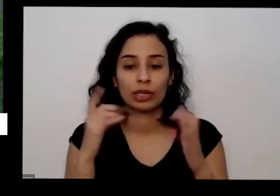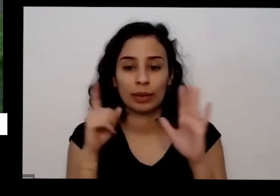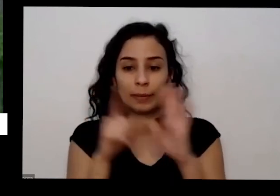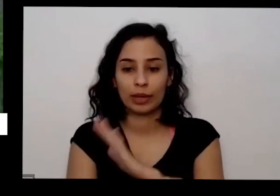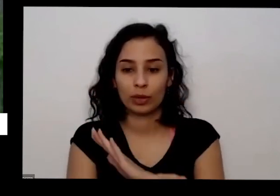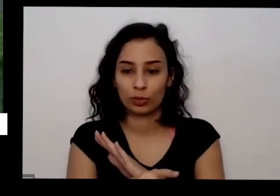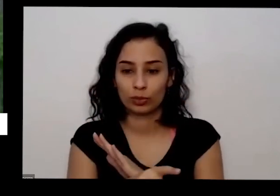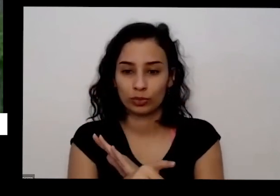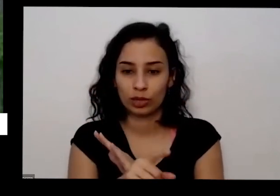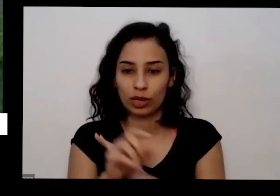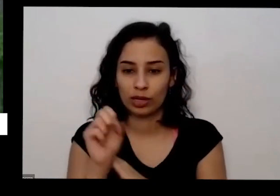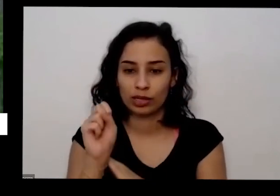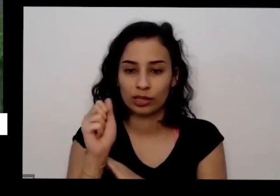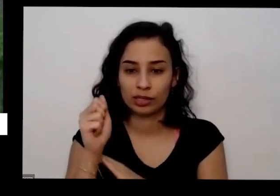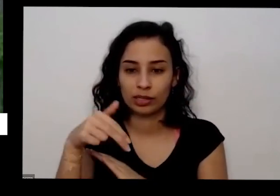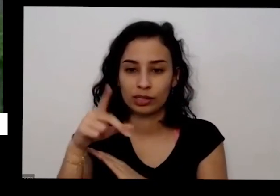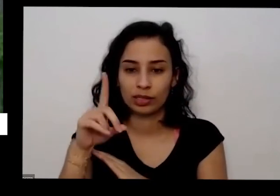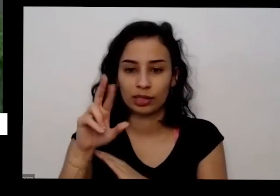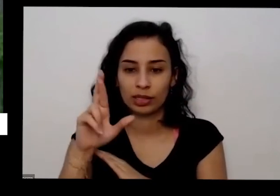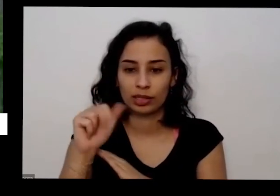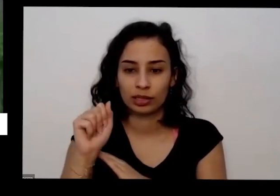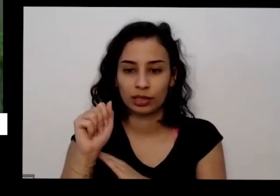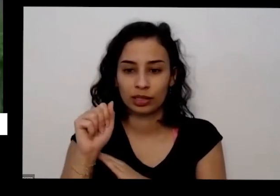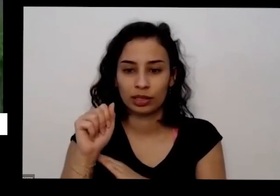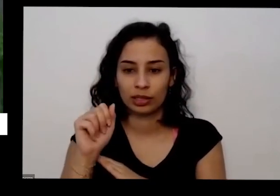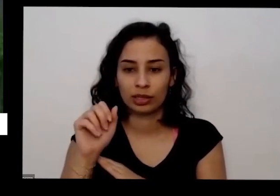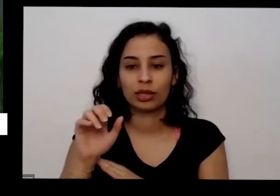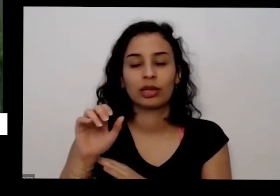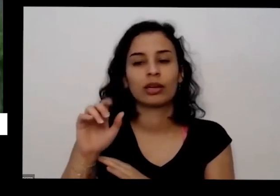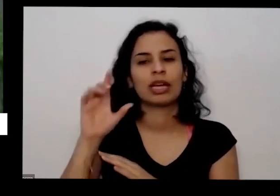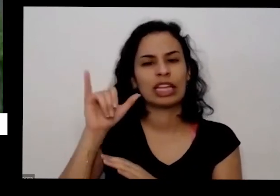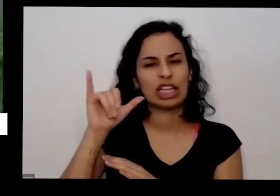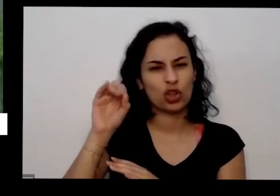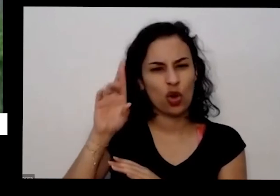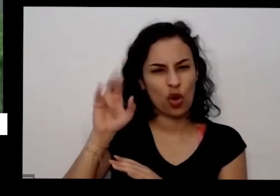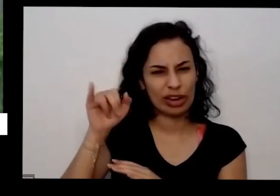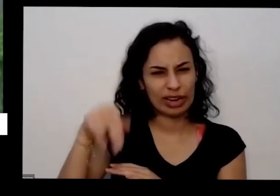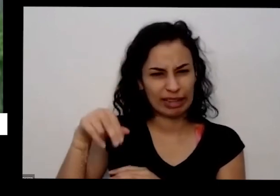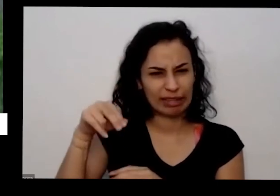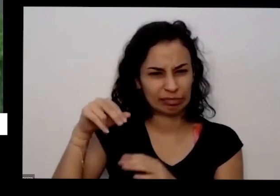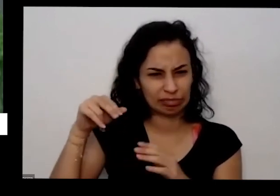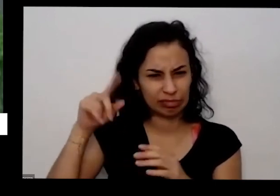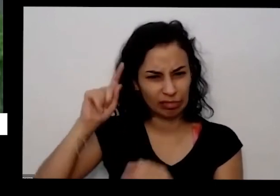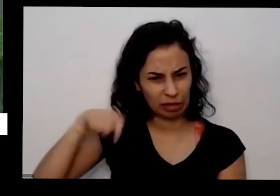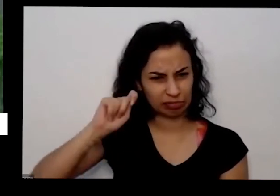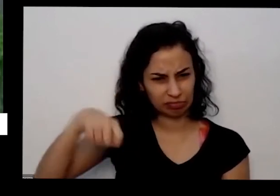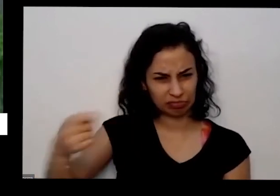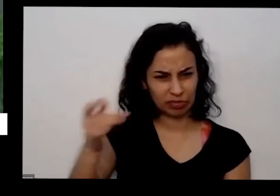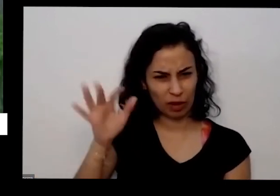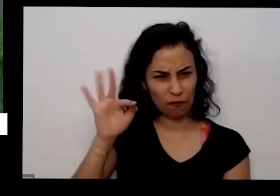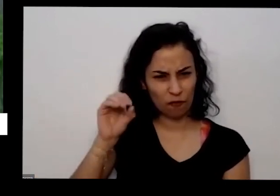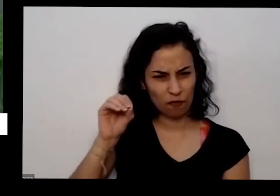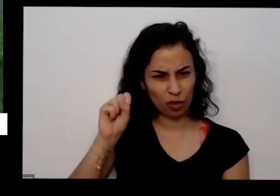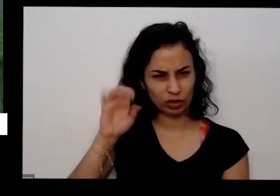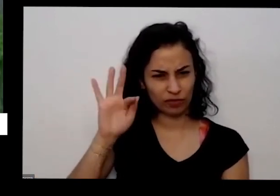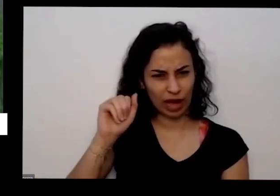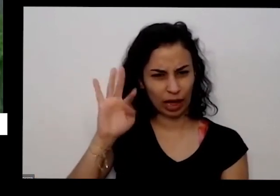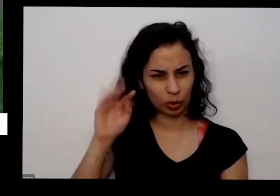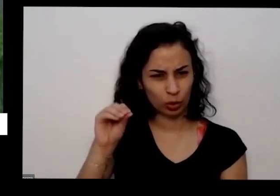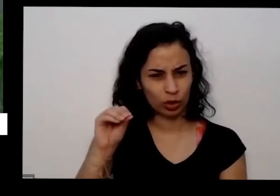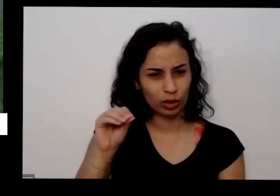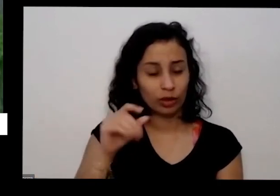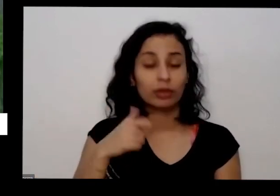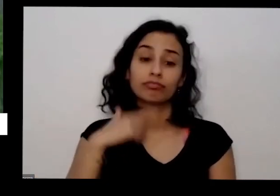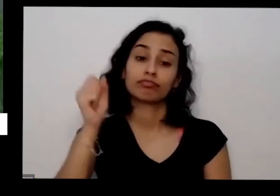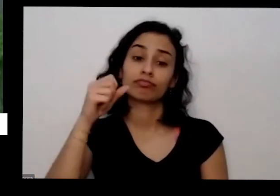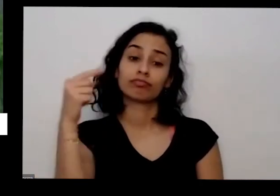ela perguntou senhor in é forçado esse aqui tá na minha mão em Ourinhos e olha uma marca que